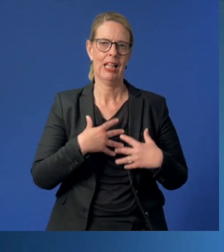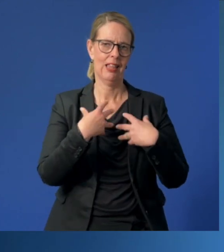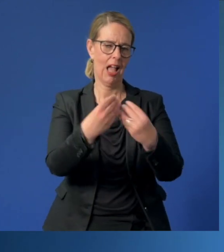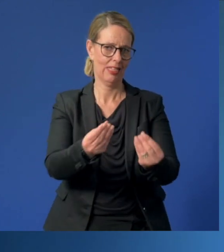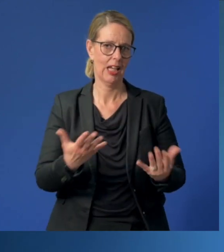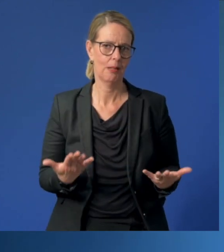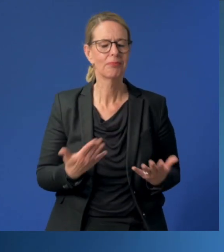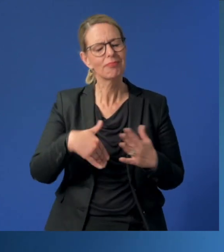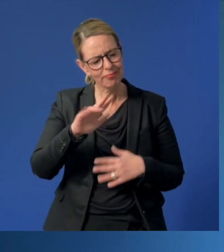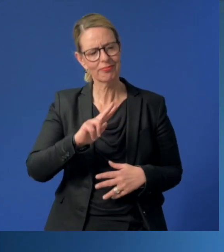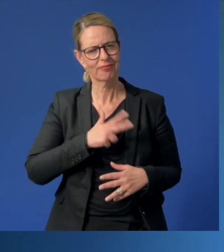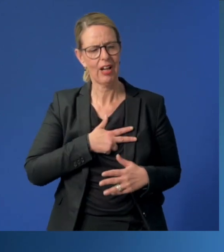Sie haben es mehr als verdient.